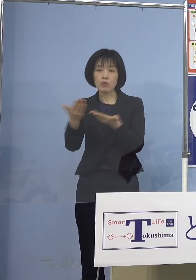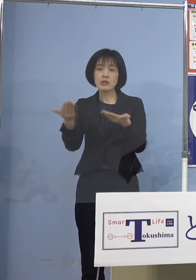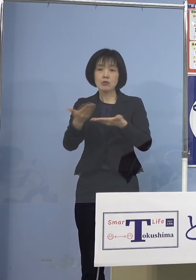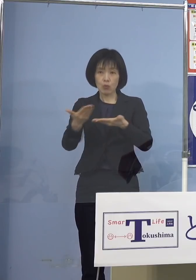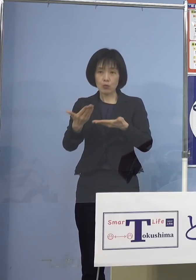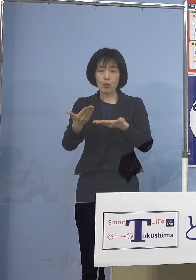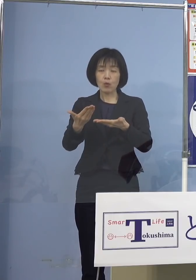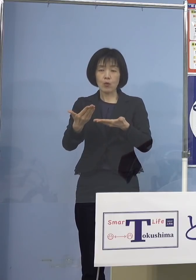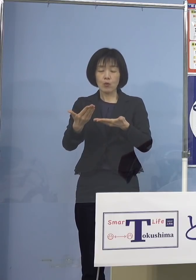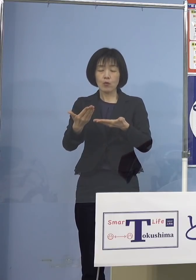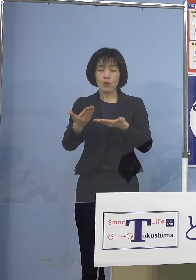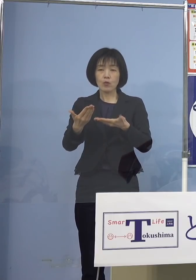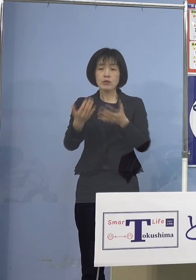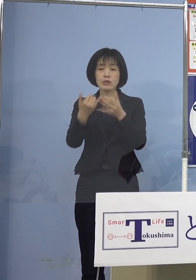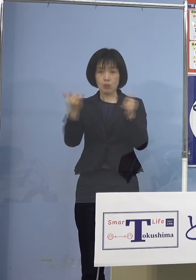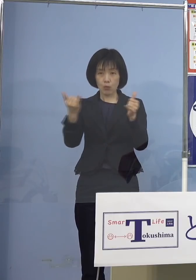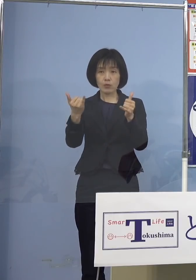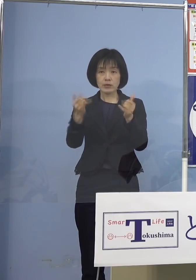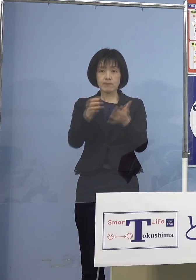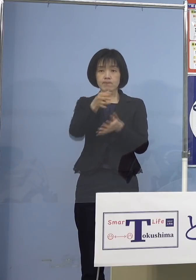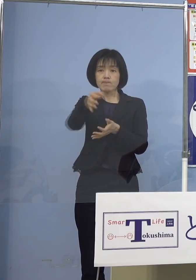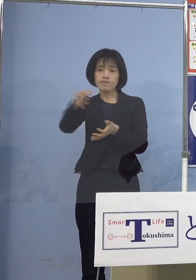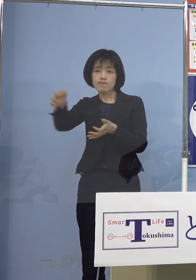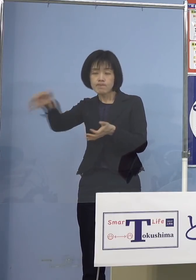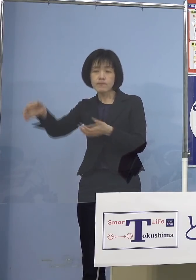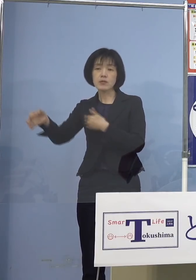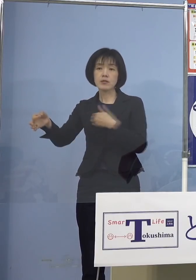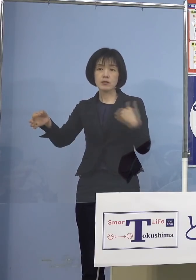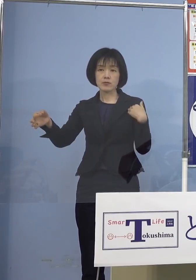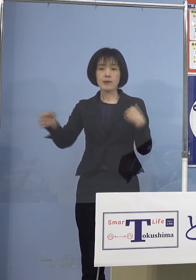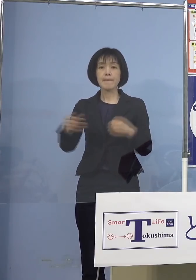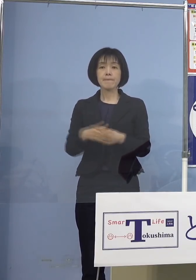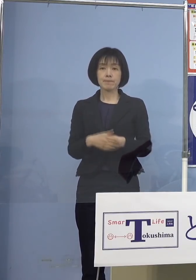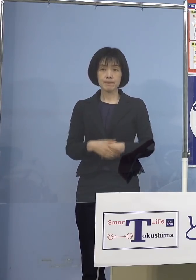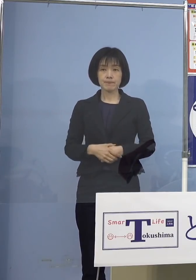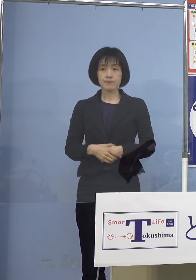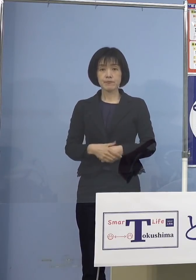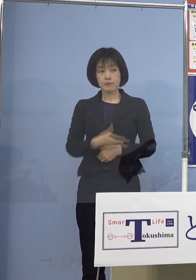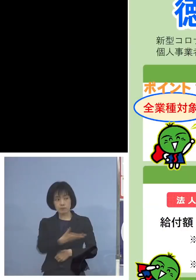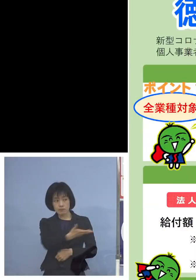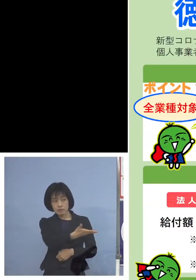ということで、こちらを少し ご覧いただきたいと思います